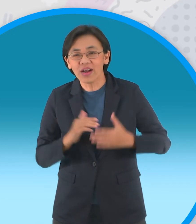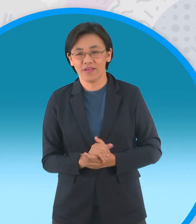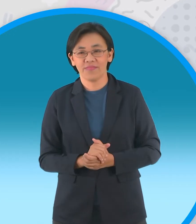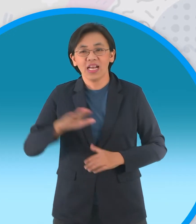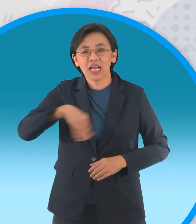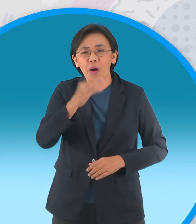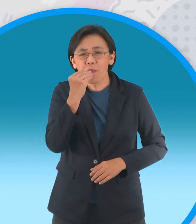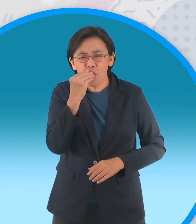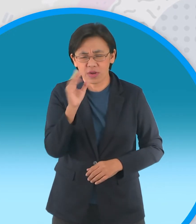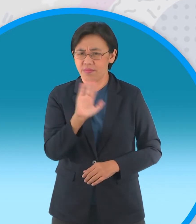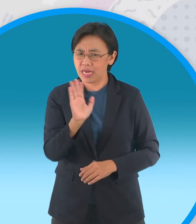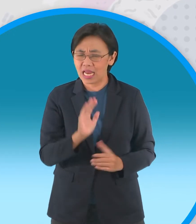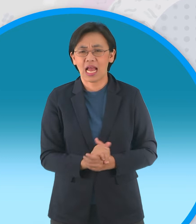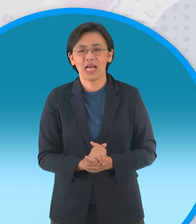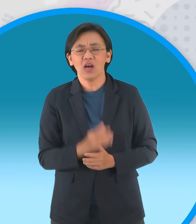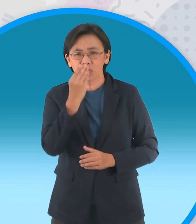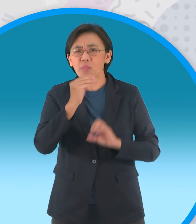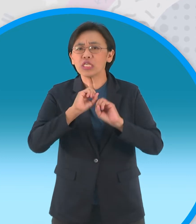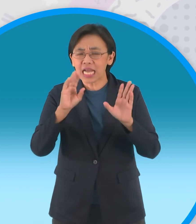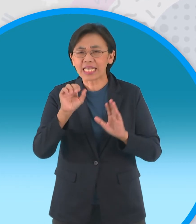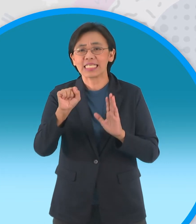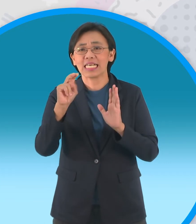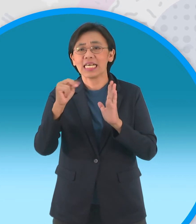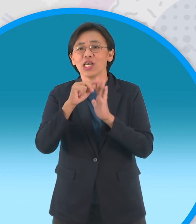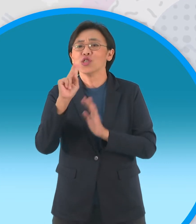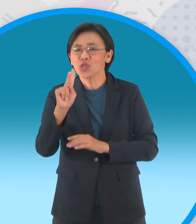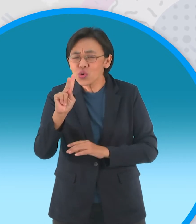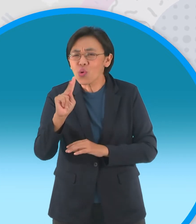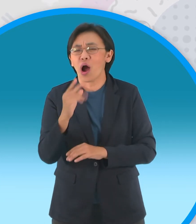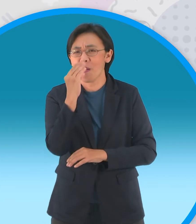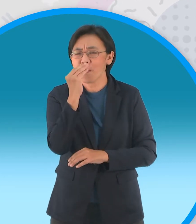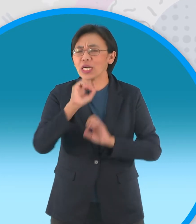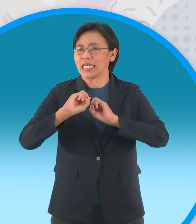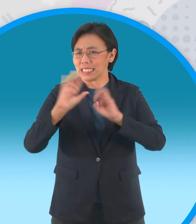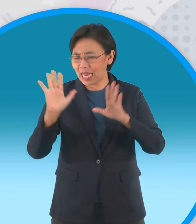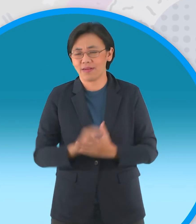ก็เลียนแบบนะครับอันนี้ไม่ได้นะครับต้องพูด ได้ชัดว่าสนุกครับ